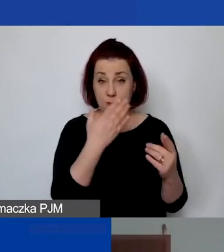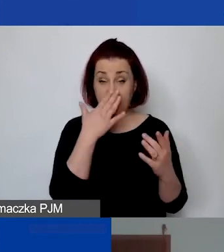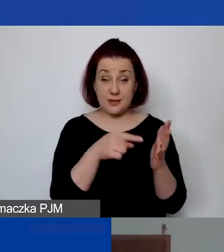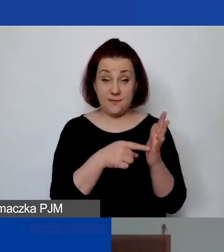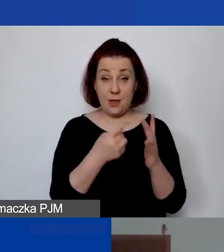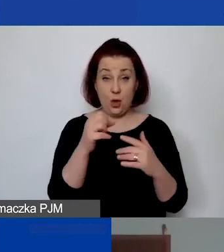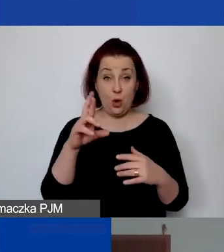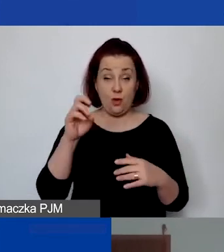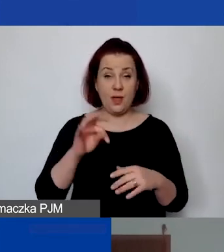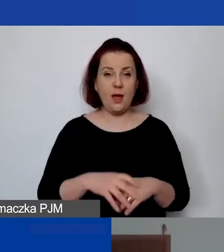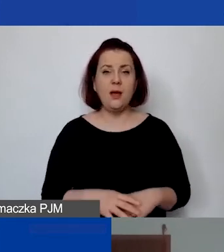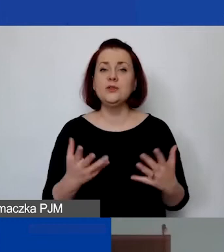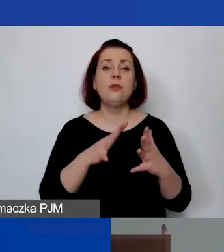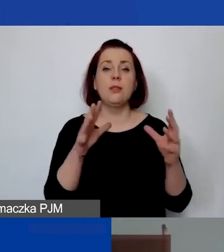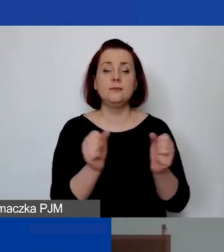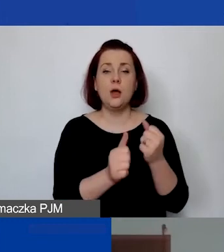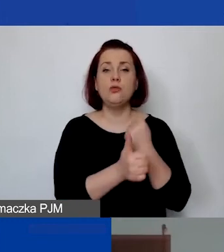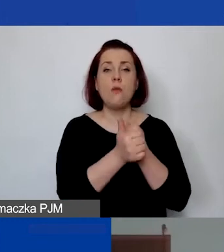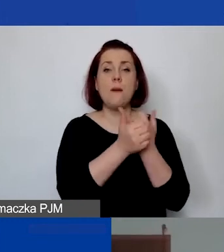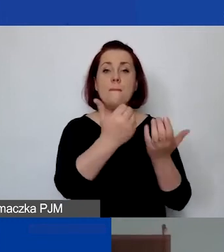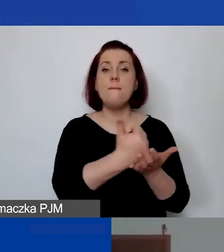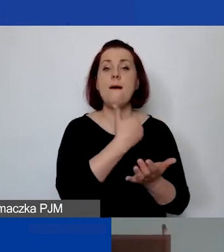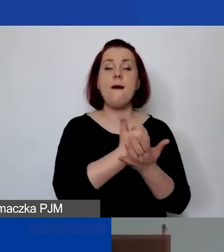"Gdzie można zaleźć dokument pomagający w ustaleniu kosztów pośrednich?".